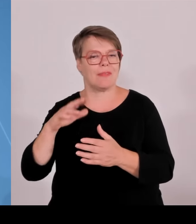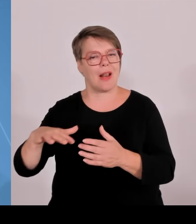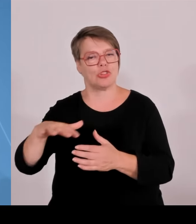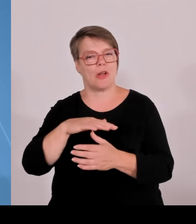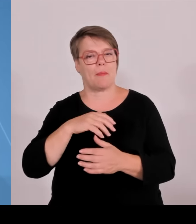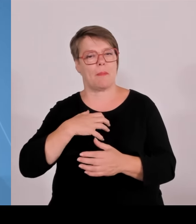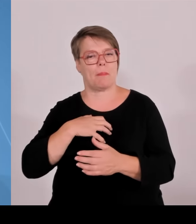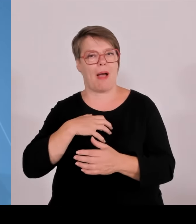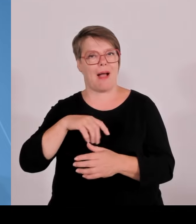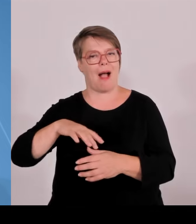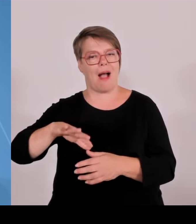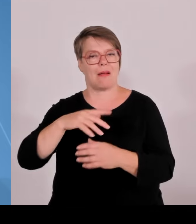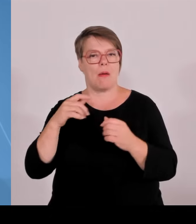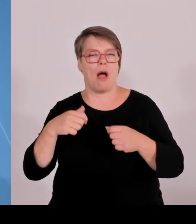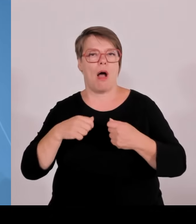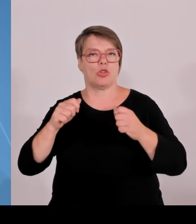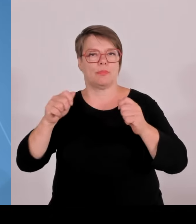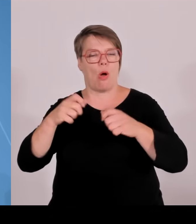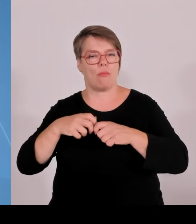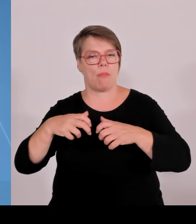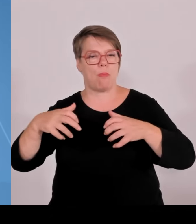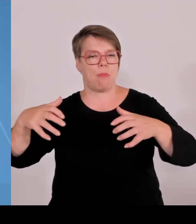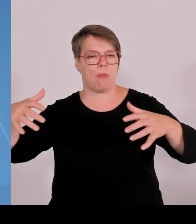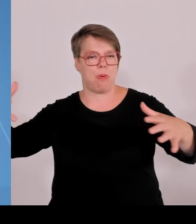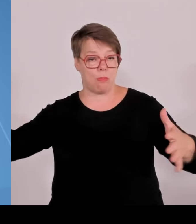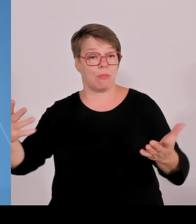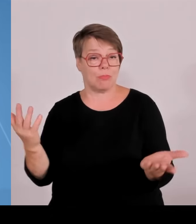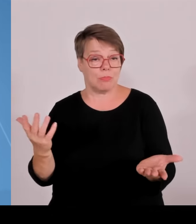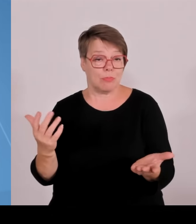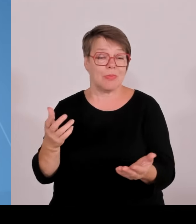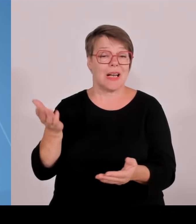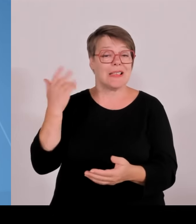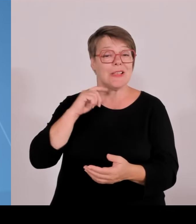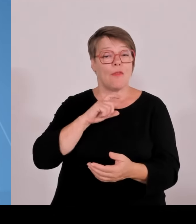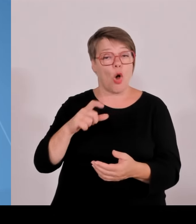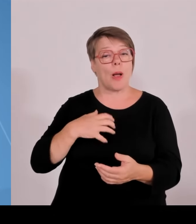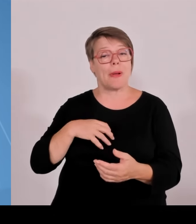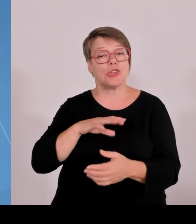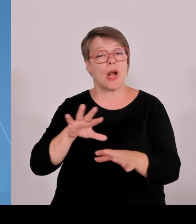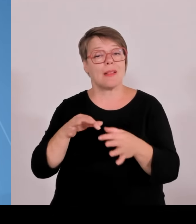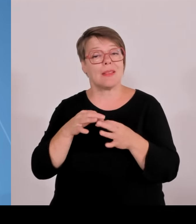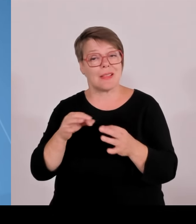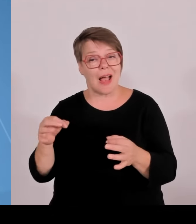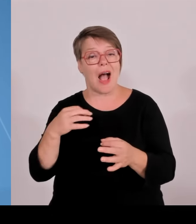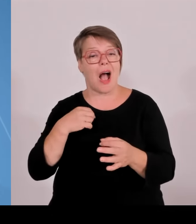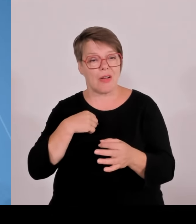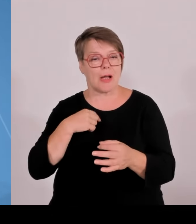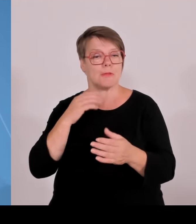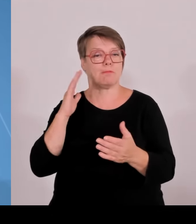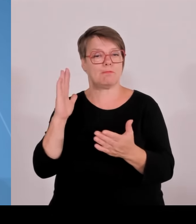Morgen werden wir im Landtag das Uniklinika Gesetz beraten, wichtige Weichenstellungen für die Hochschulmedizin in Bayern ebenfalls.